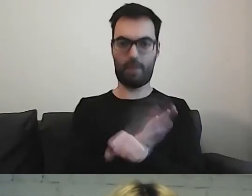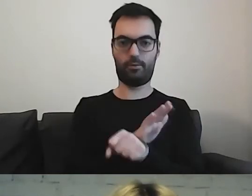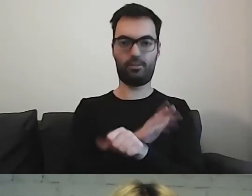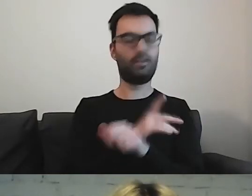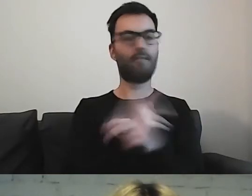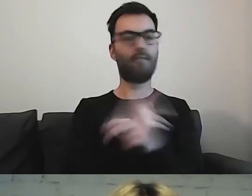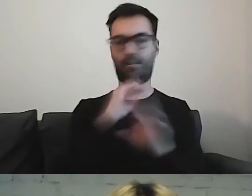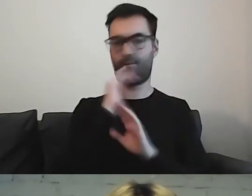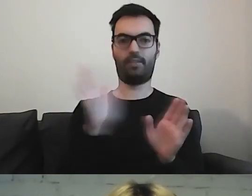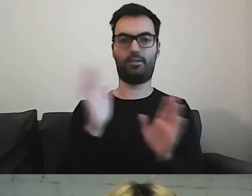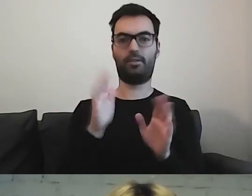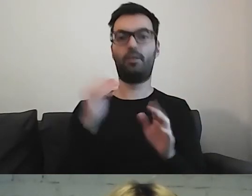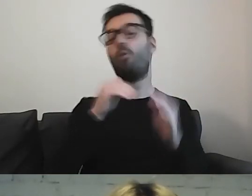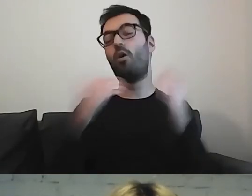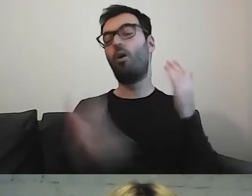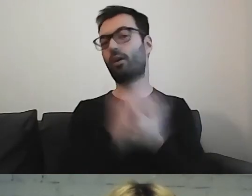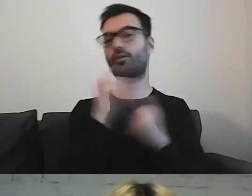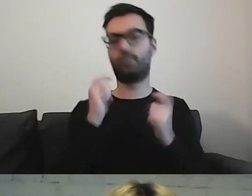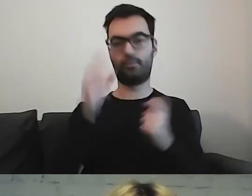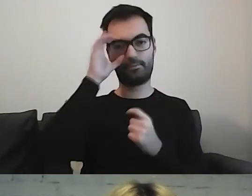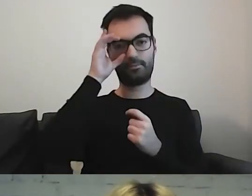Może się okazać - i to robię najczęściej: